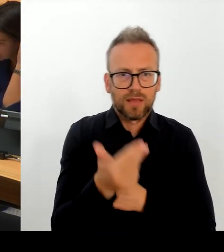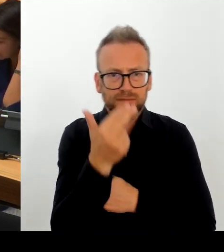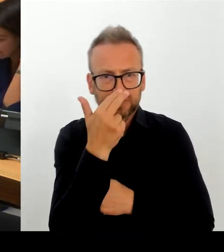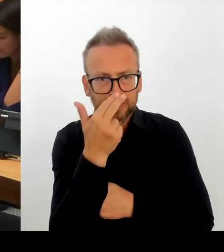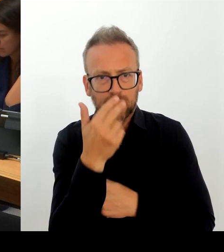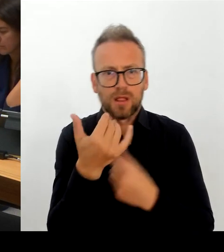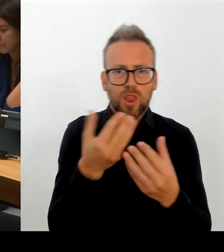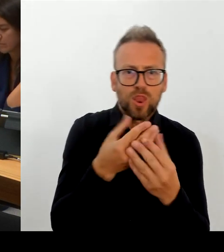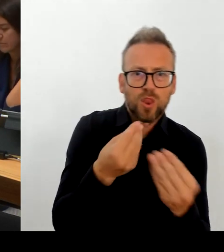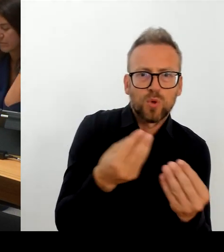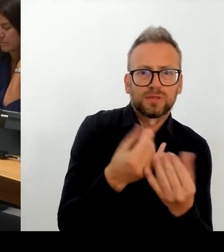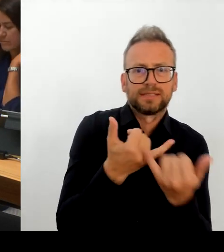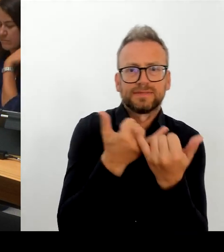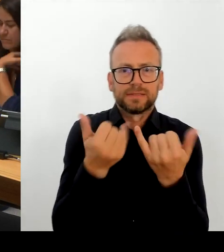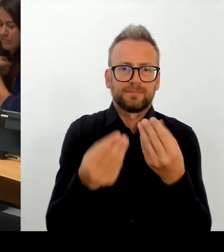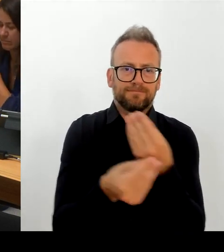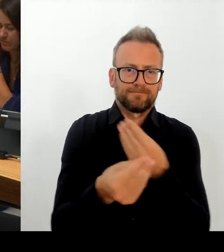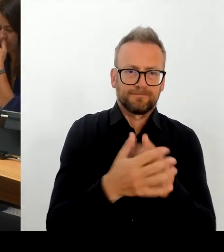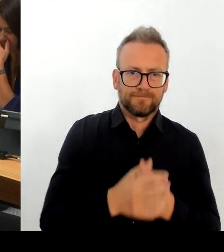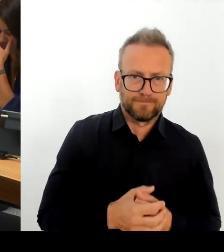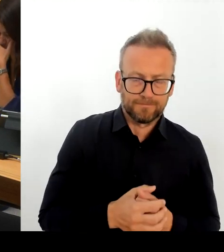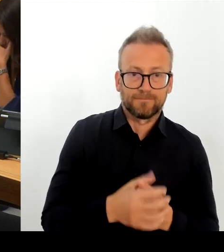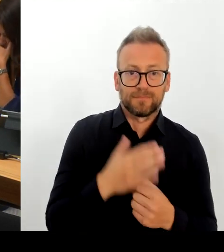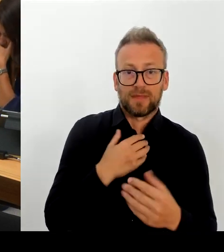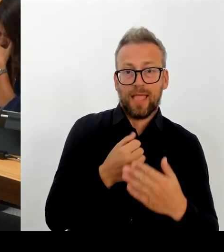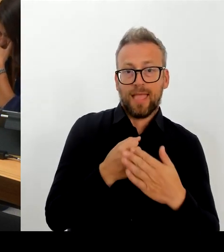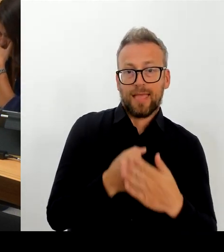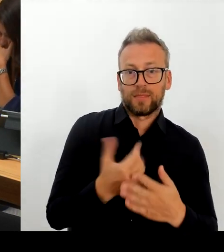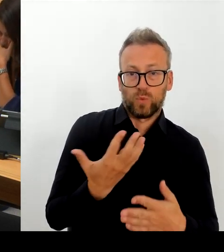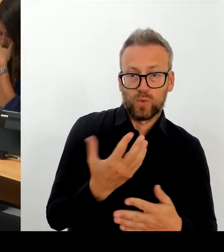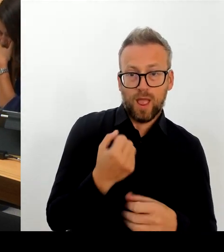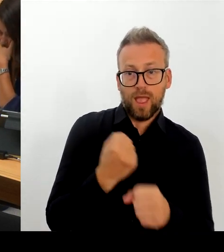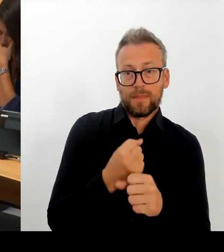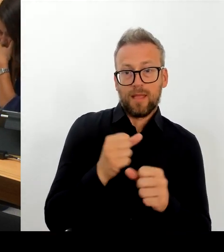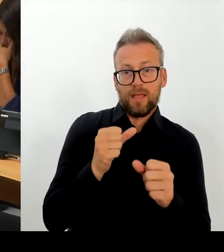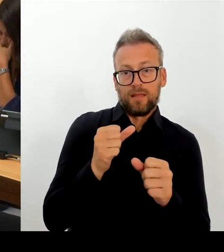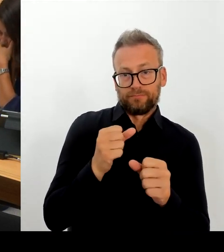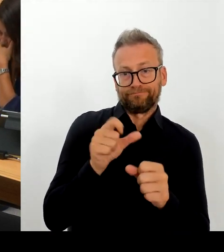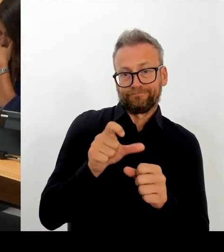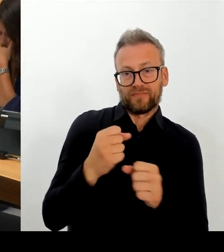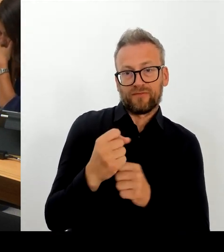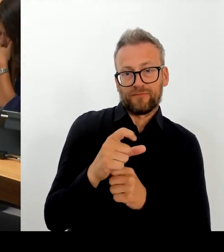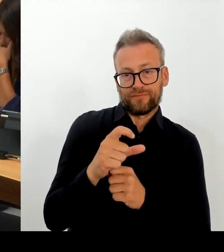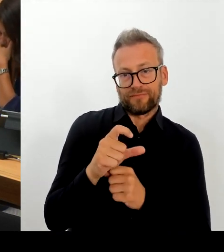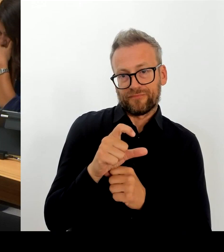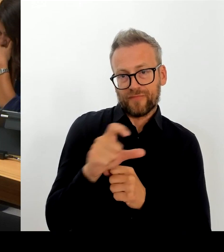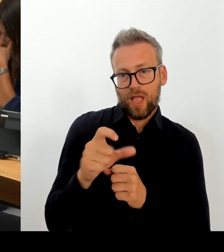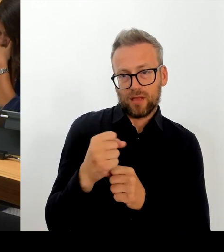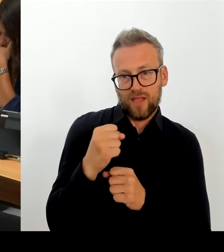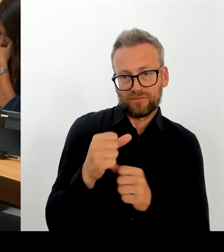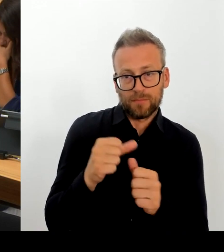beispielsweise Zulagenmöglichkeiten, durch die Fragen der Eingruppierung, so umzusetzen, dass es hier keine Schlechterstellung im Vergleich zu